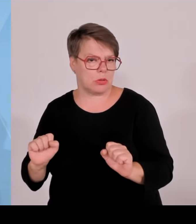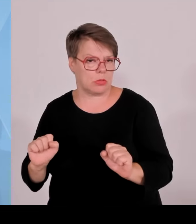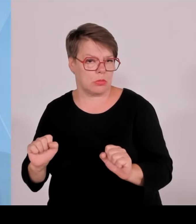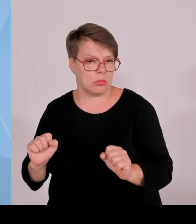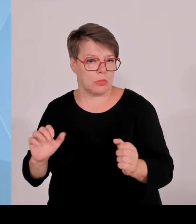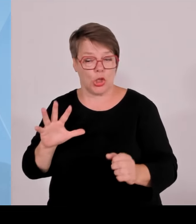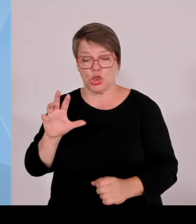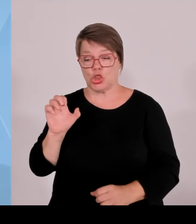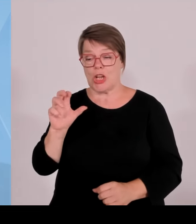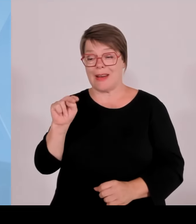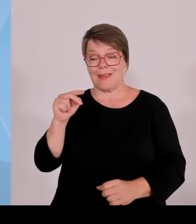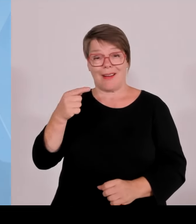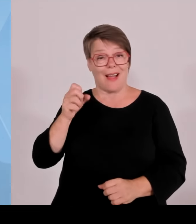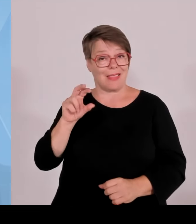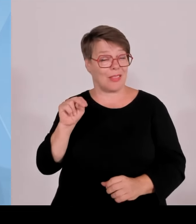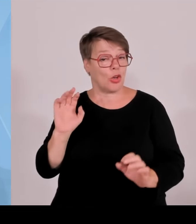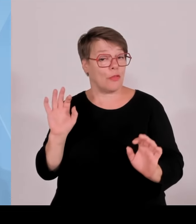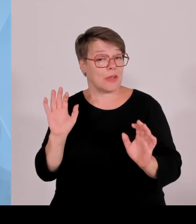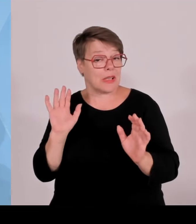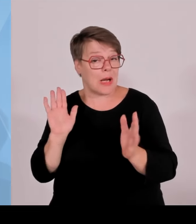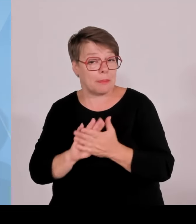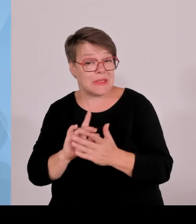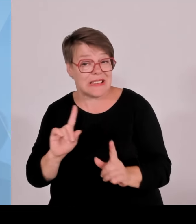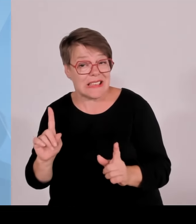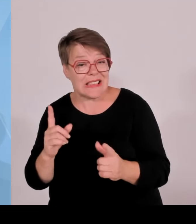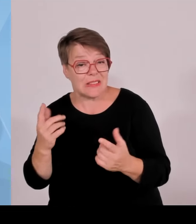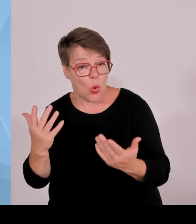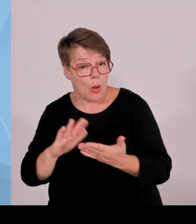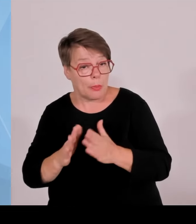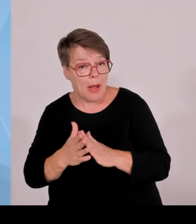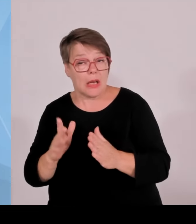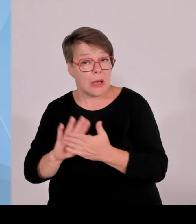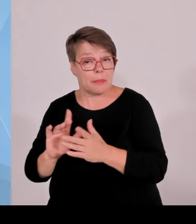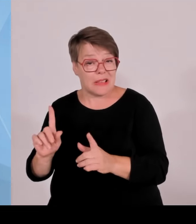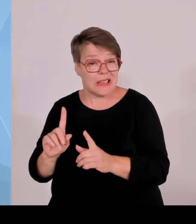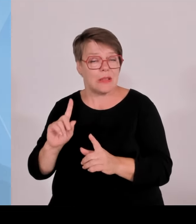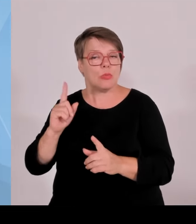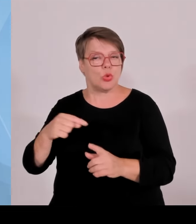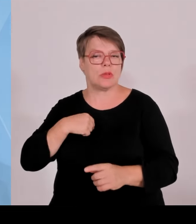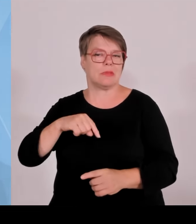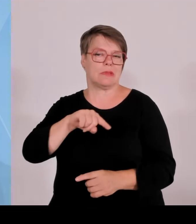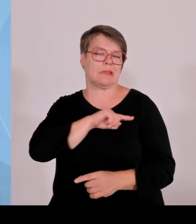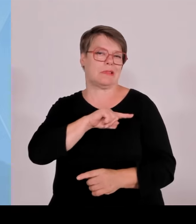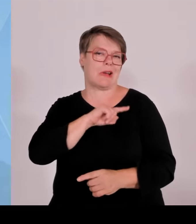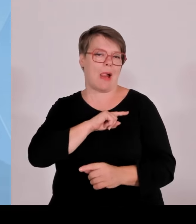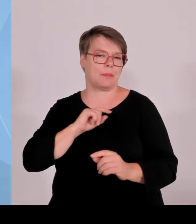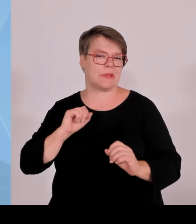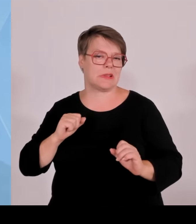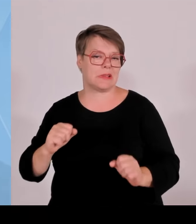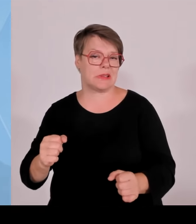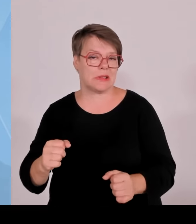hier als Landesgesetzgeber eine Regelung zu verabschieden. Wir haben das jetzt vor in den nächsten Monaten und wollen das zum